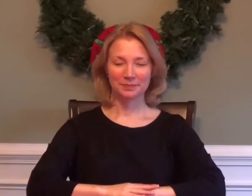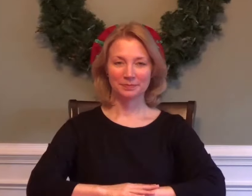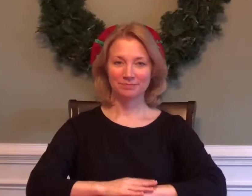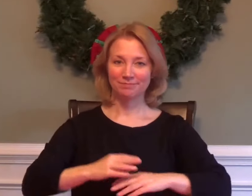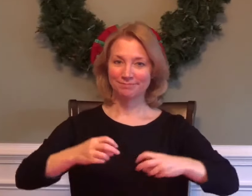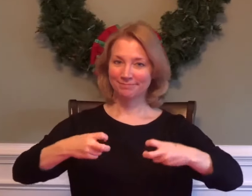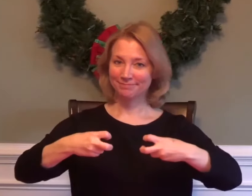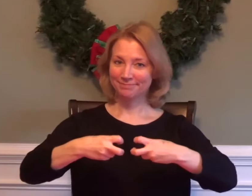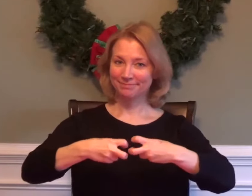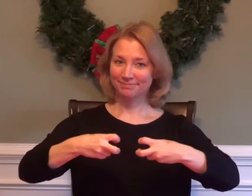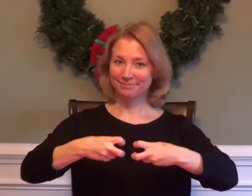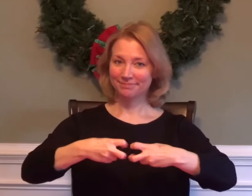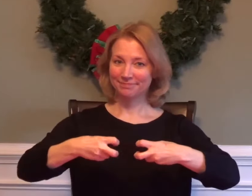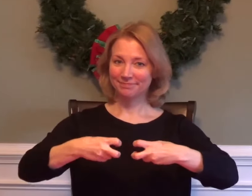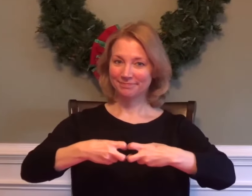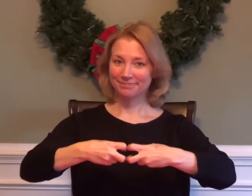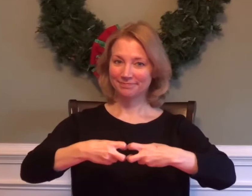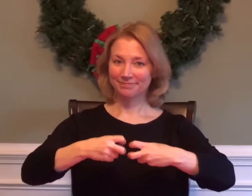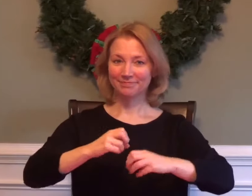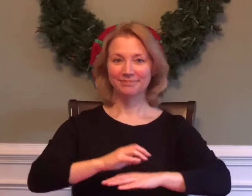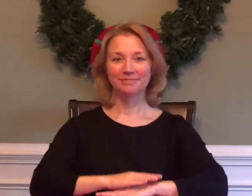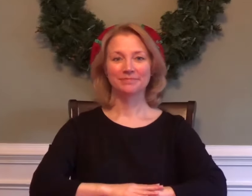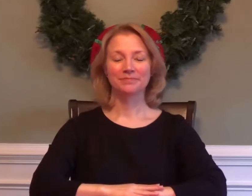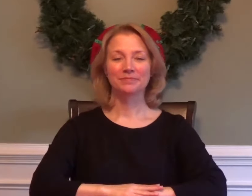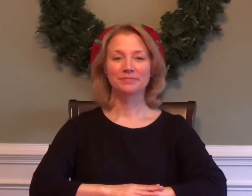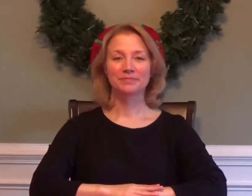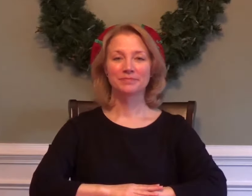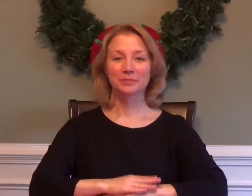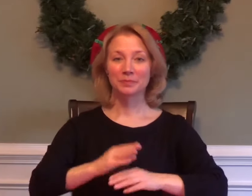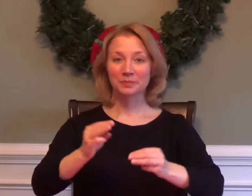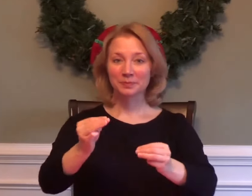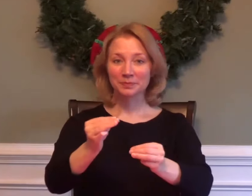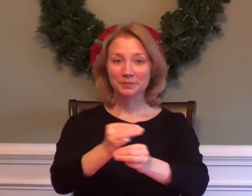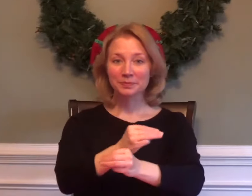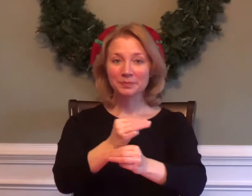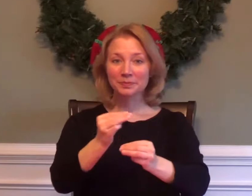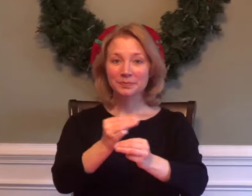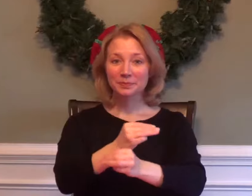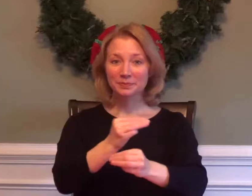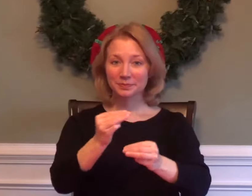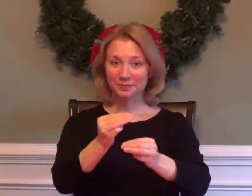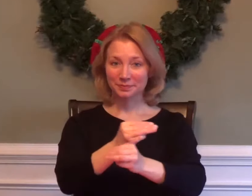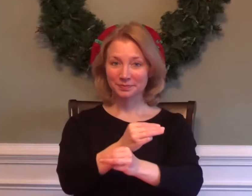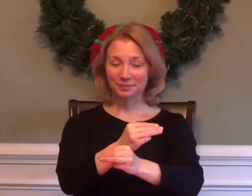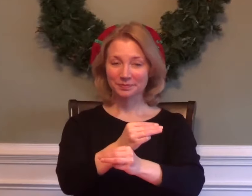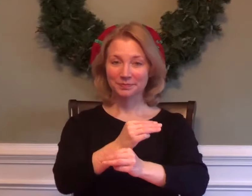PHYSICS MATH